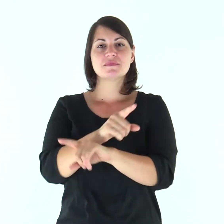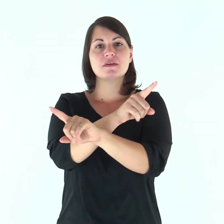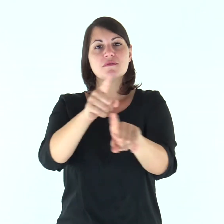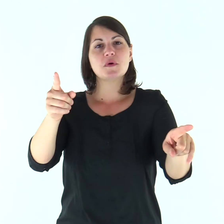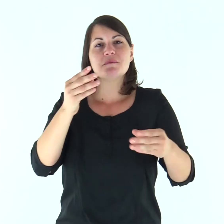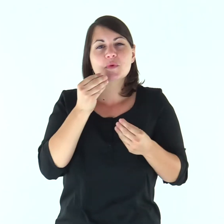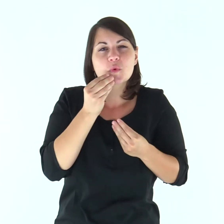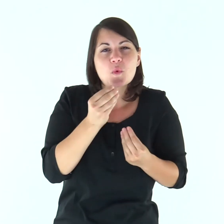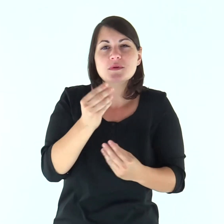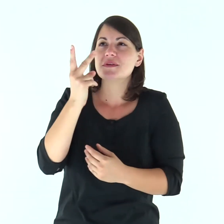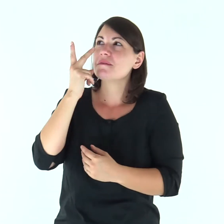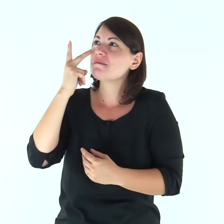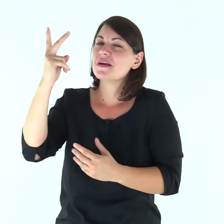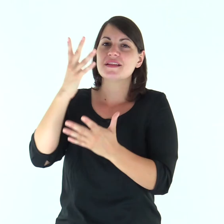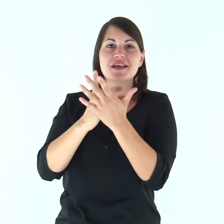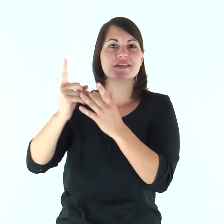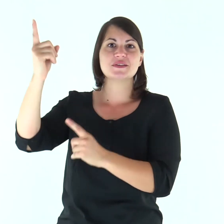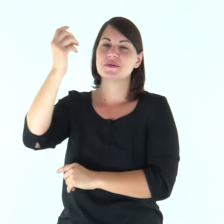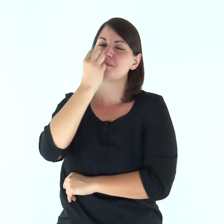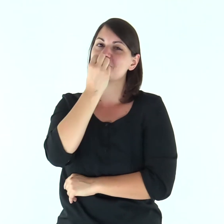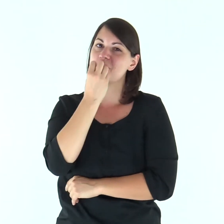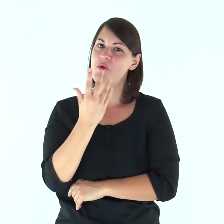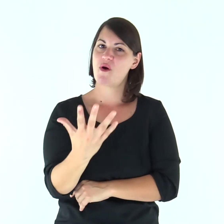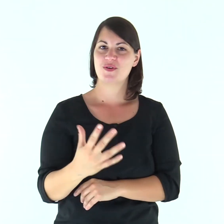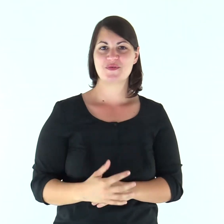Gustate e vedete com'è buono il Signore.